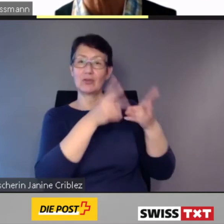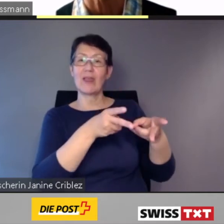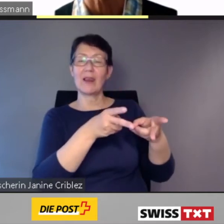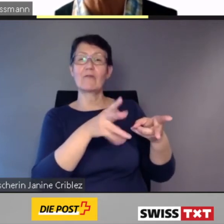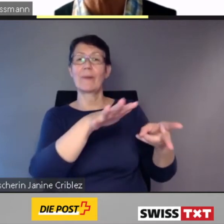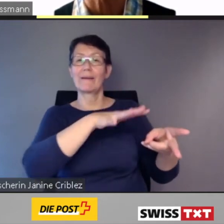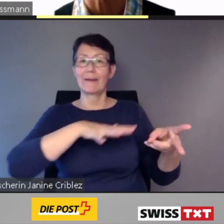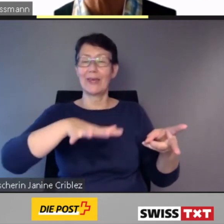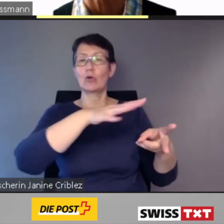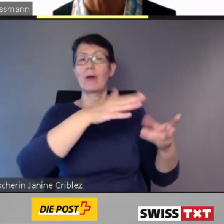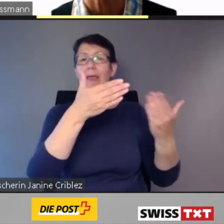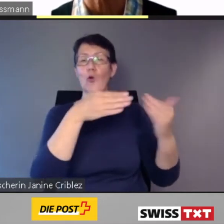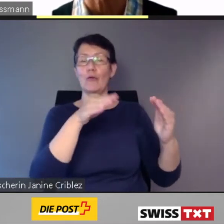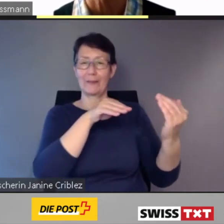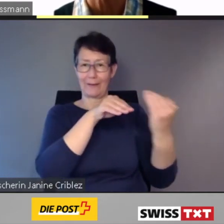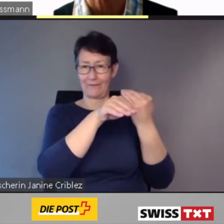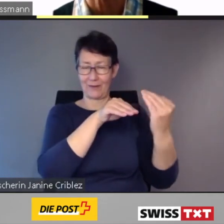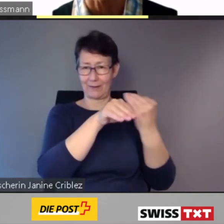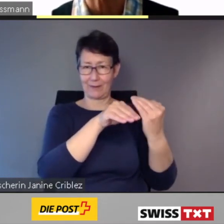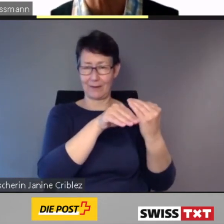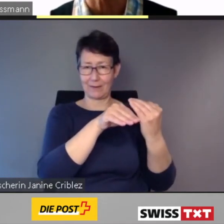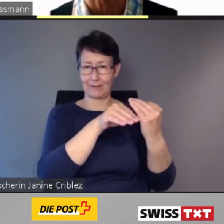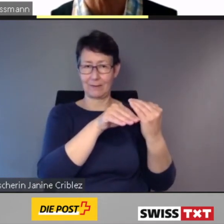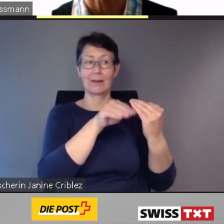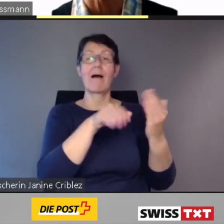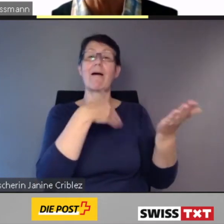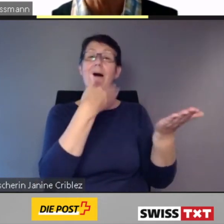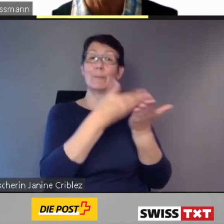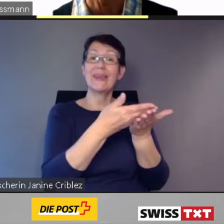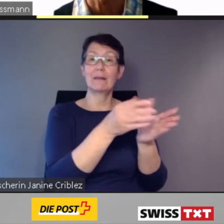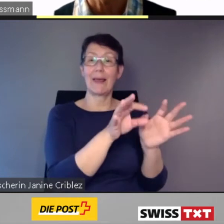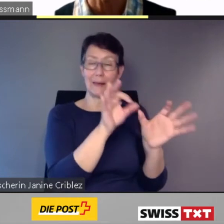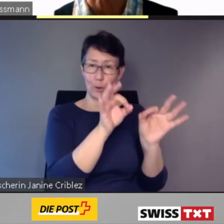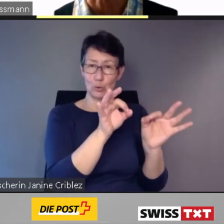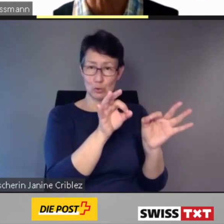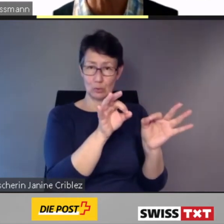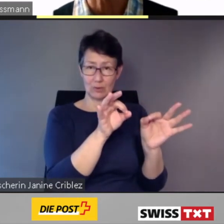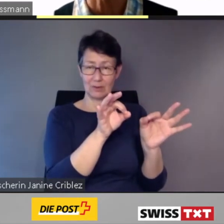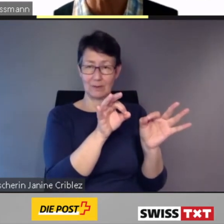eine Lösung geboten, um die vorhandenen Mittel möglichst effizient einzusetzen.